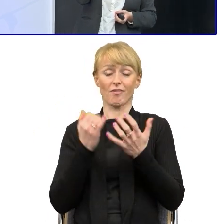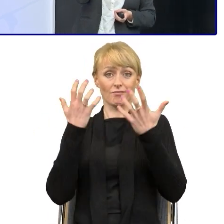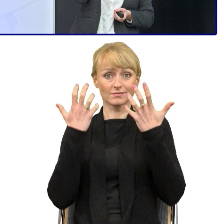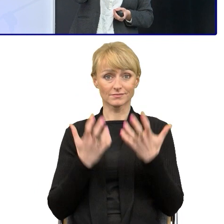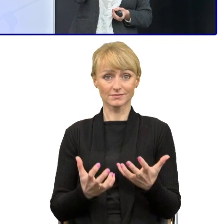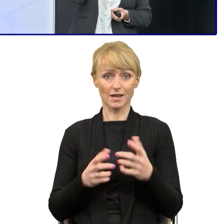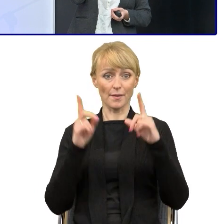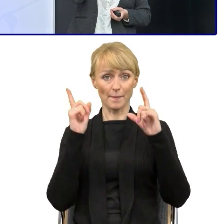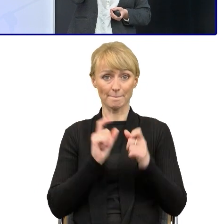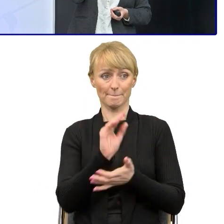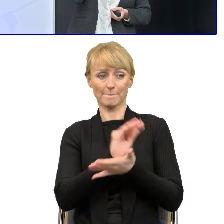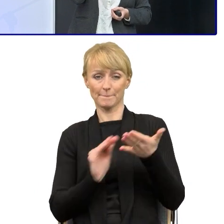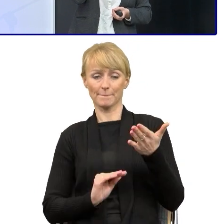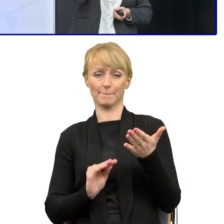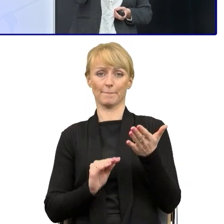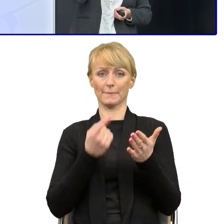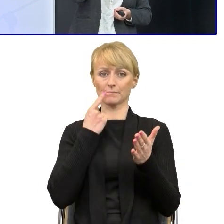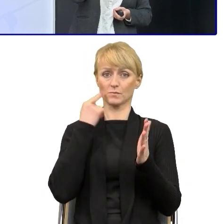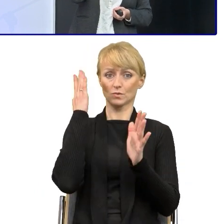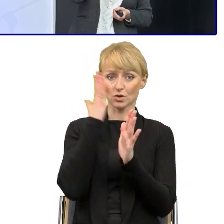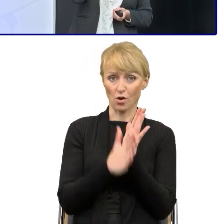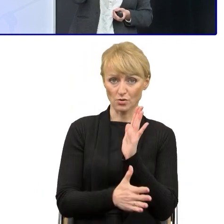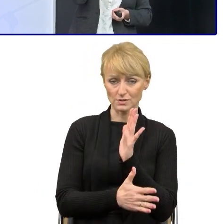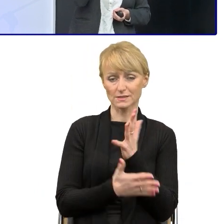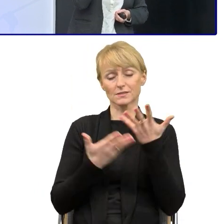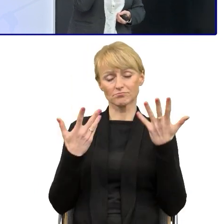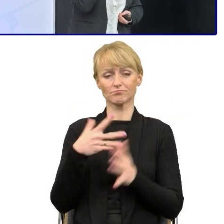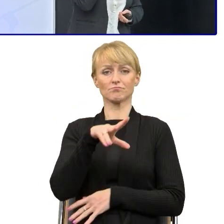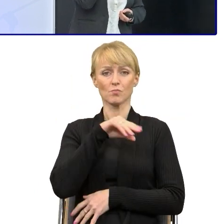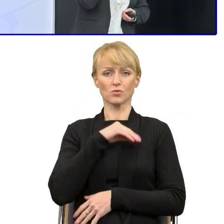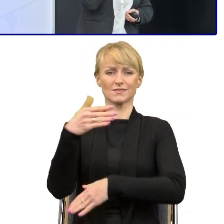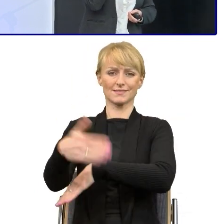Bo albo można nawiązać współpracę z ekspertami zewnętrznymi językoznawcami,